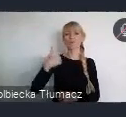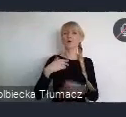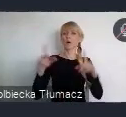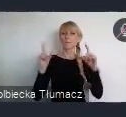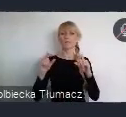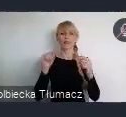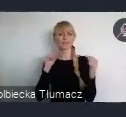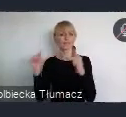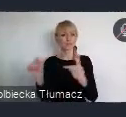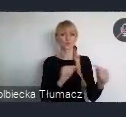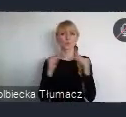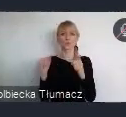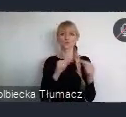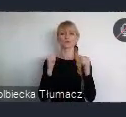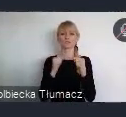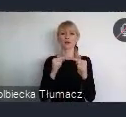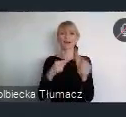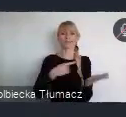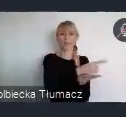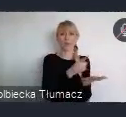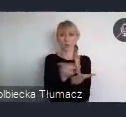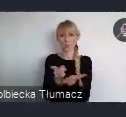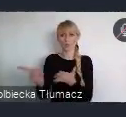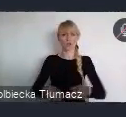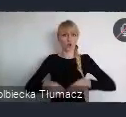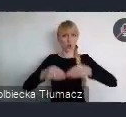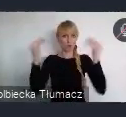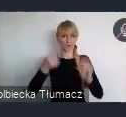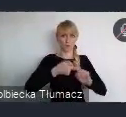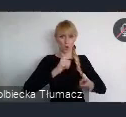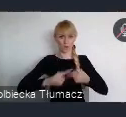nad kierunkami rozwoju Krajowej Polityki Miejskiej do 2030 roku.